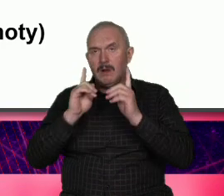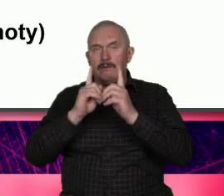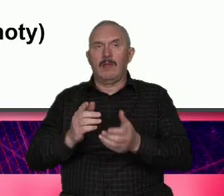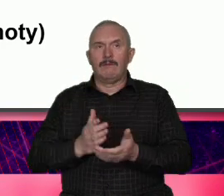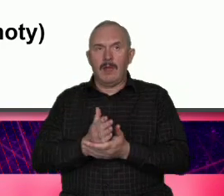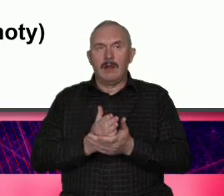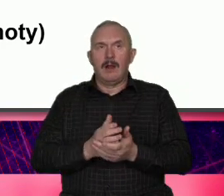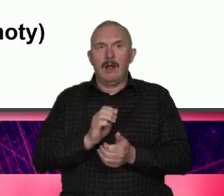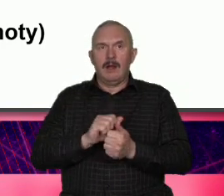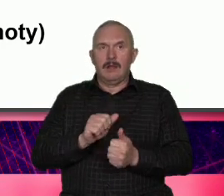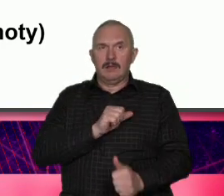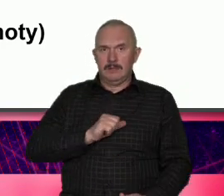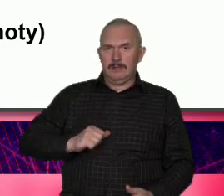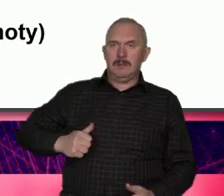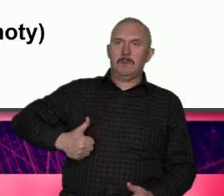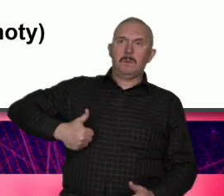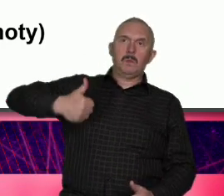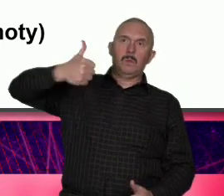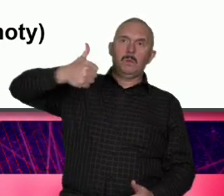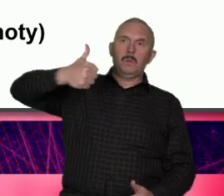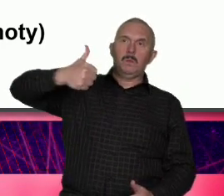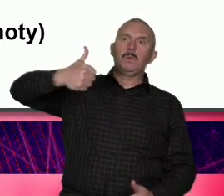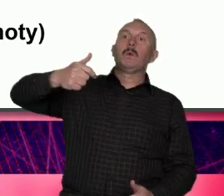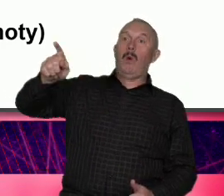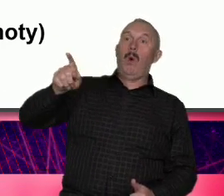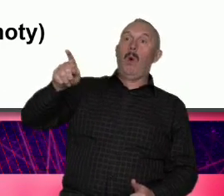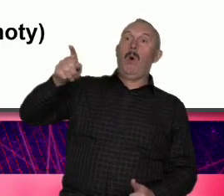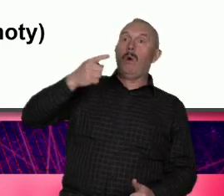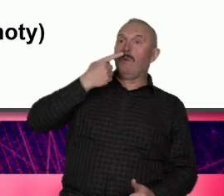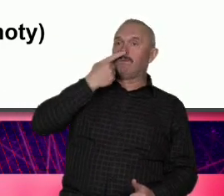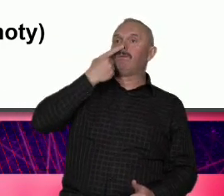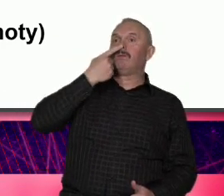milion powodów żeby wierzyć że Warszawa taka jest ale też i tożsamość